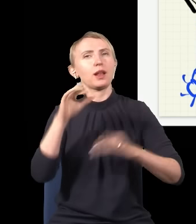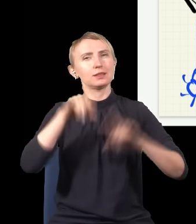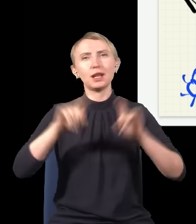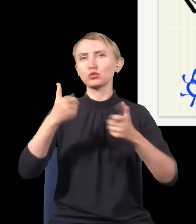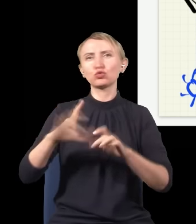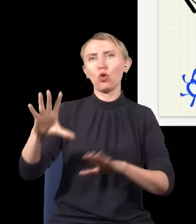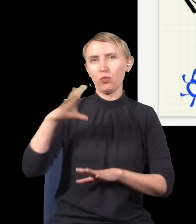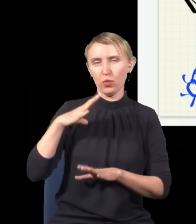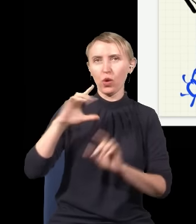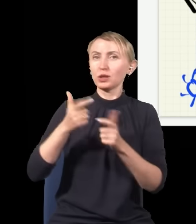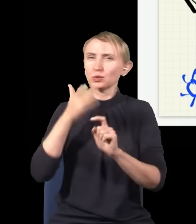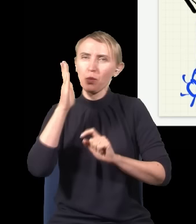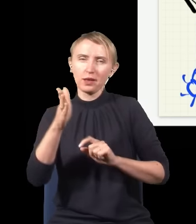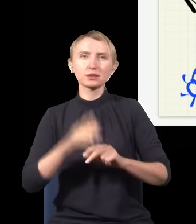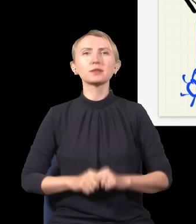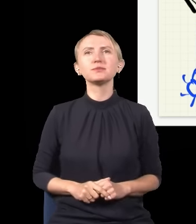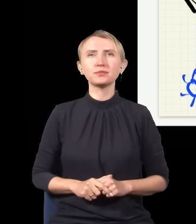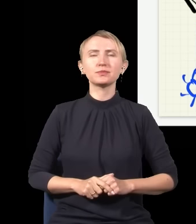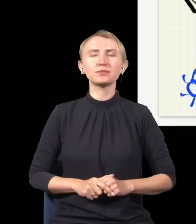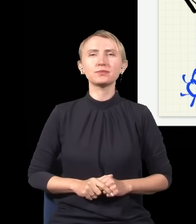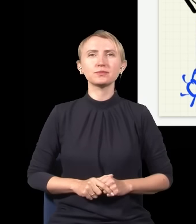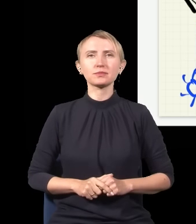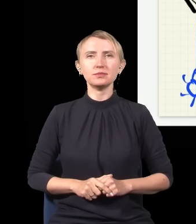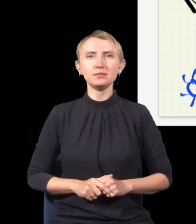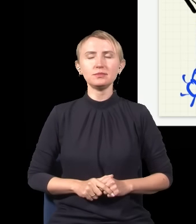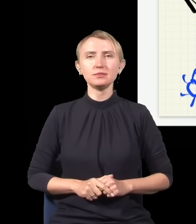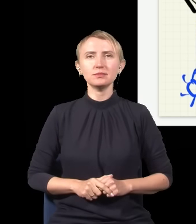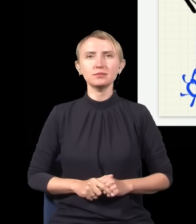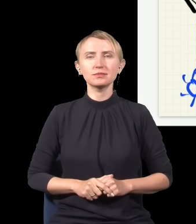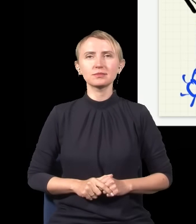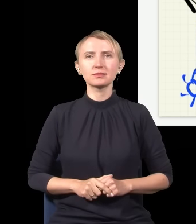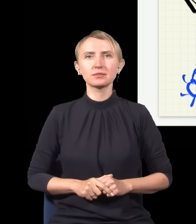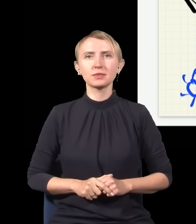co było, i od tego, co będzie. I to już jest na inną okazję.